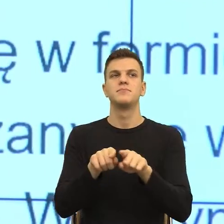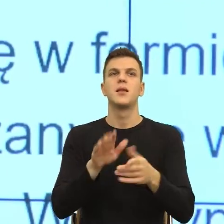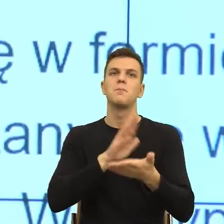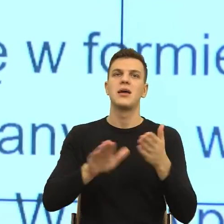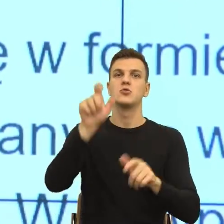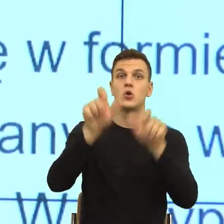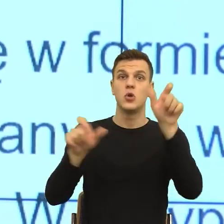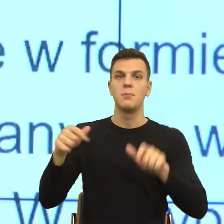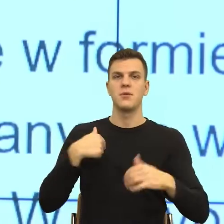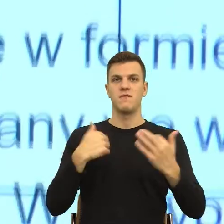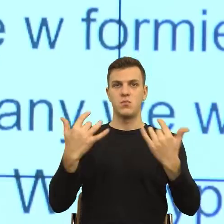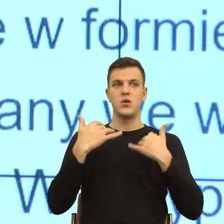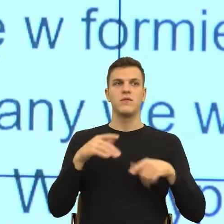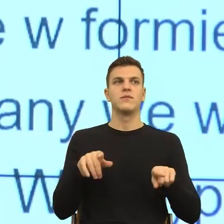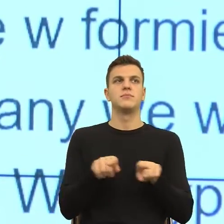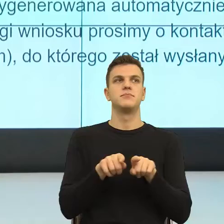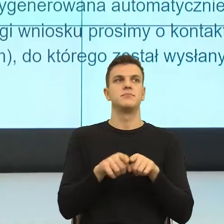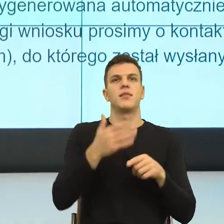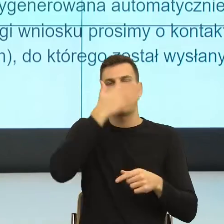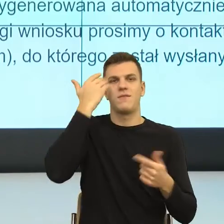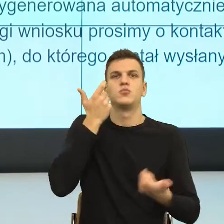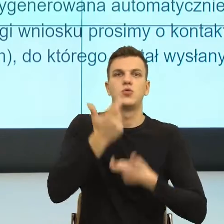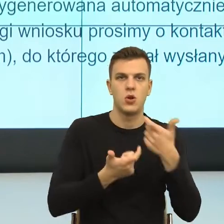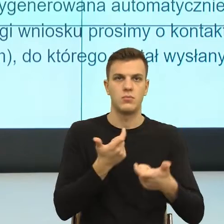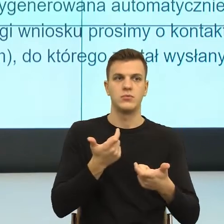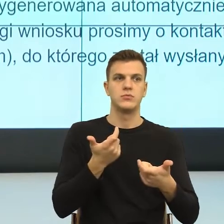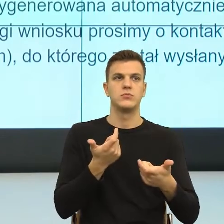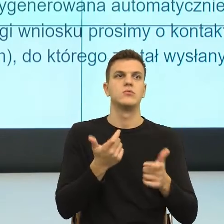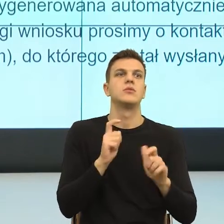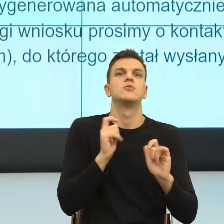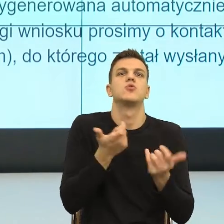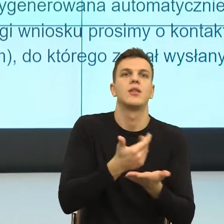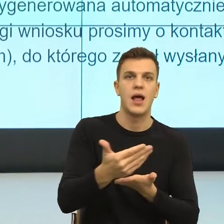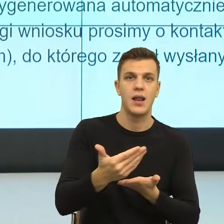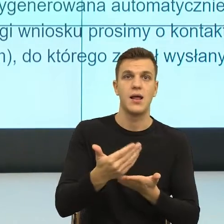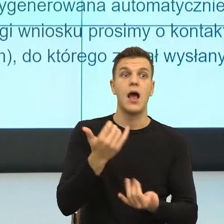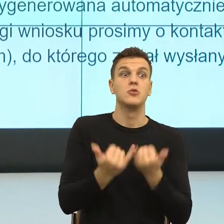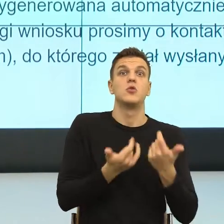Nie wiem, co mam zrobić, bo nie wiem do kogo mam się zwrócić. I dalej mamy.